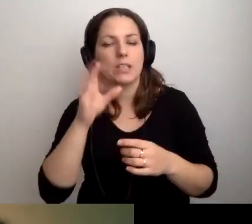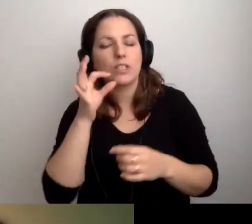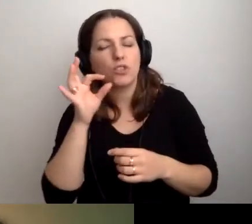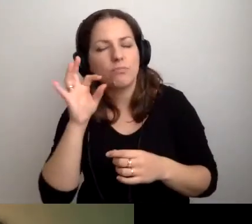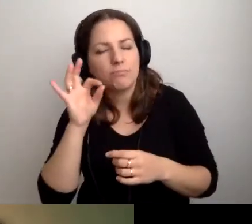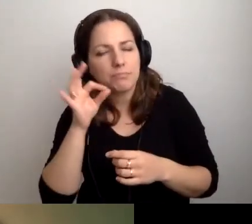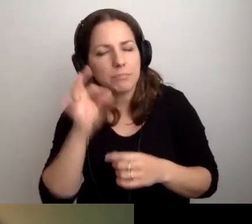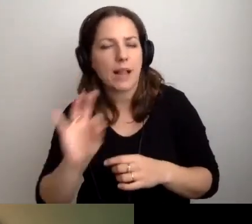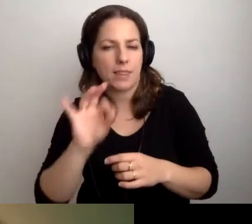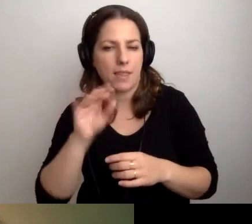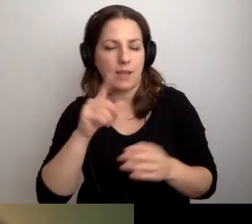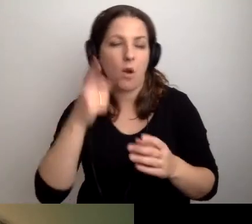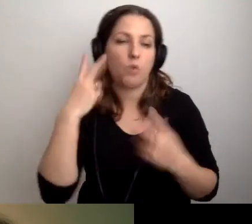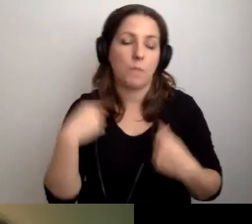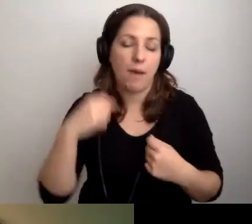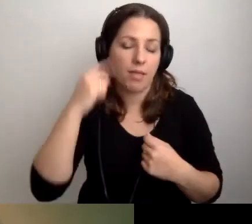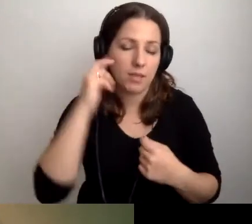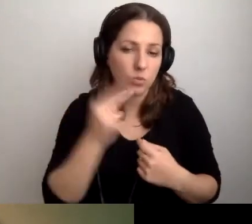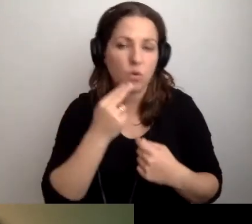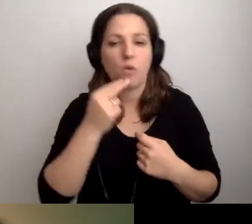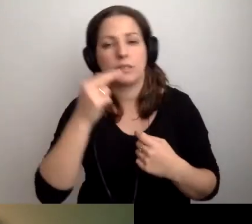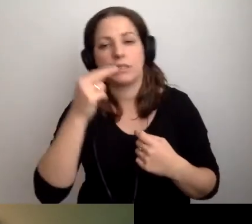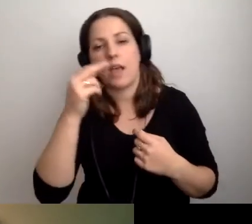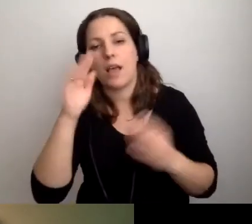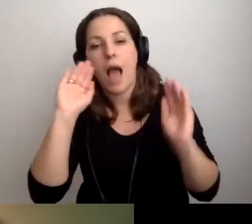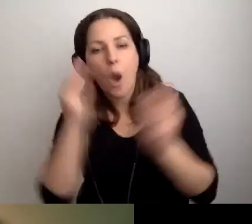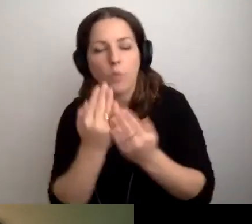Osobą niewidomą, niesłyszącą, w spektrum autyzmu itd.